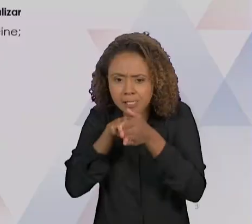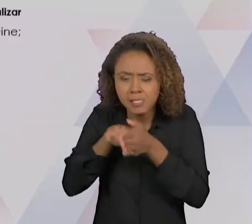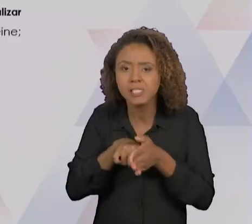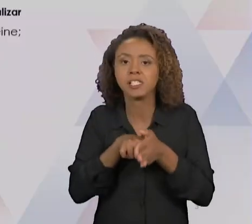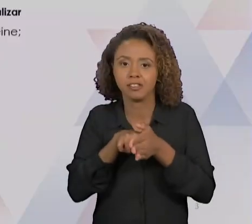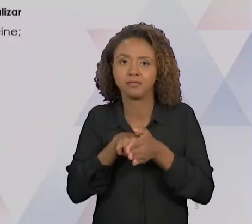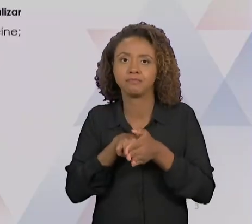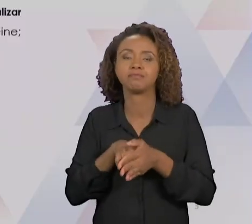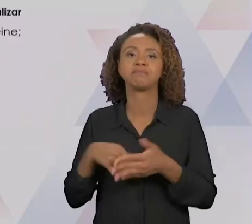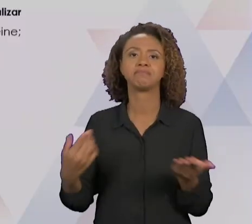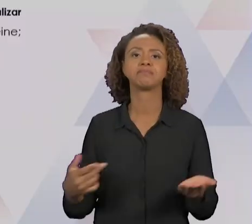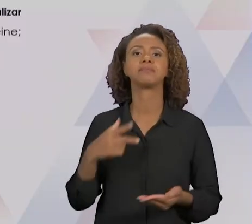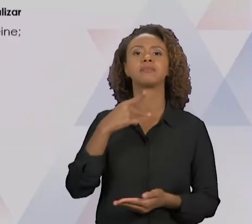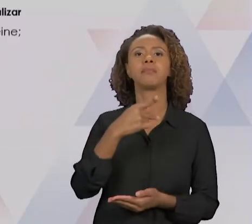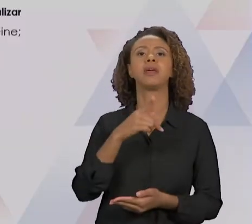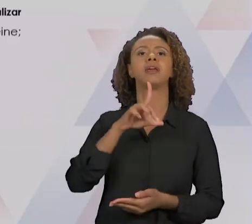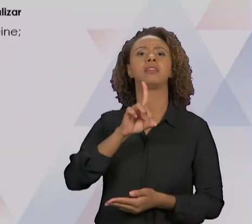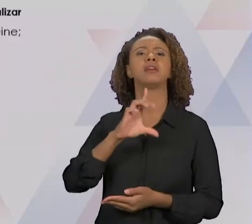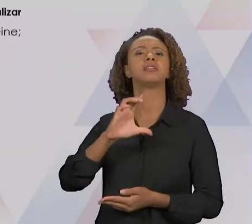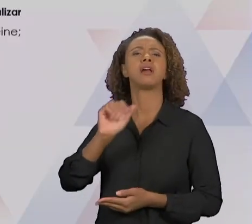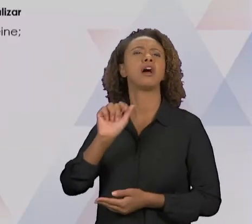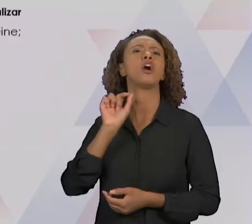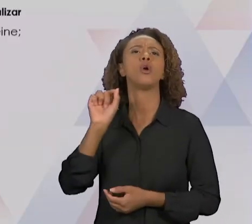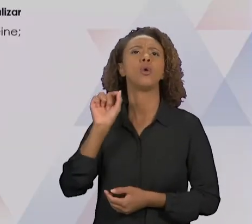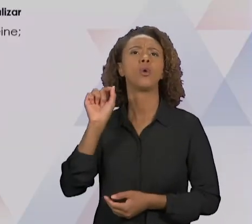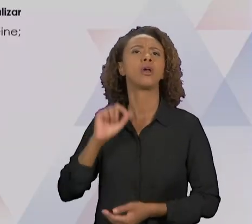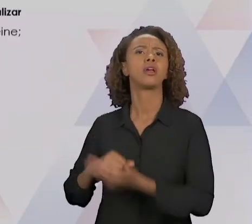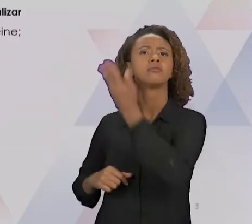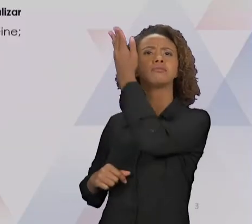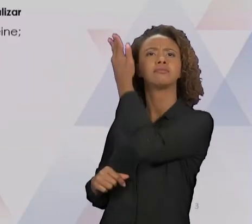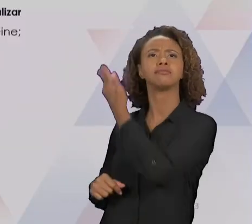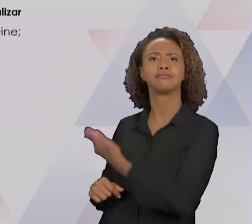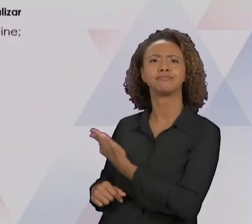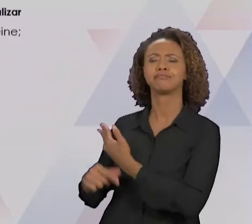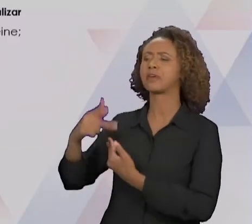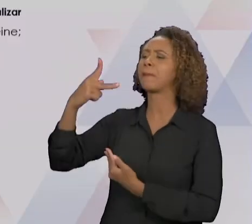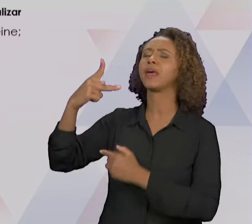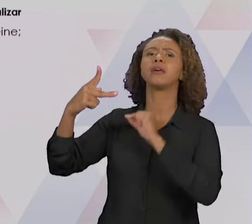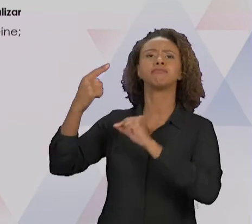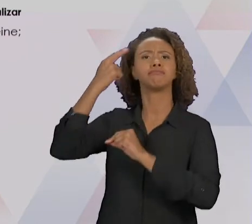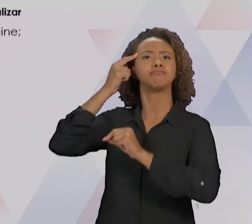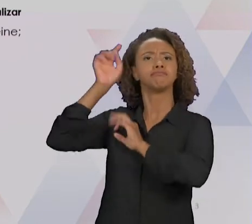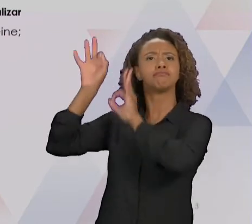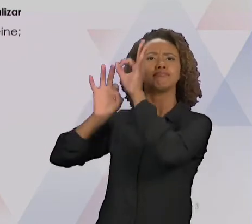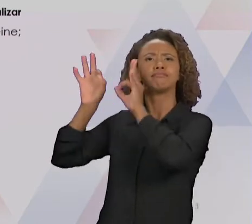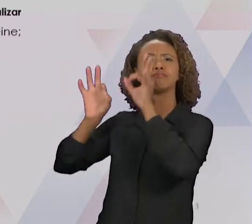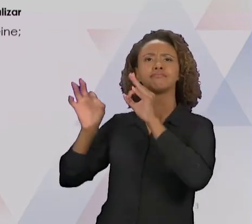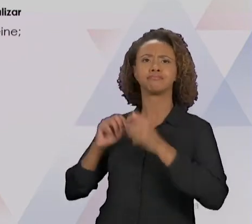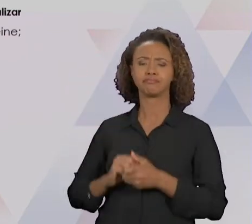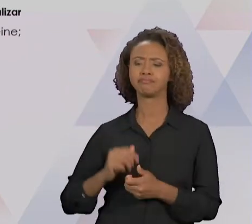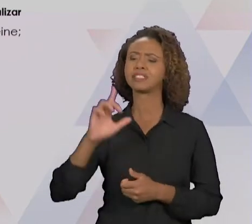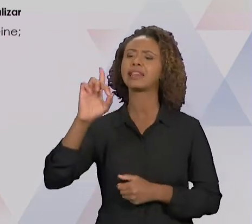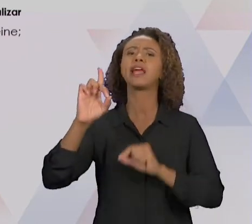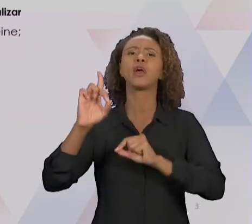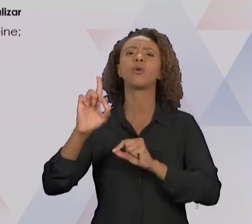CUJO AS LETRAS SIGNIFICA "PLAN", DE PLANEJAR; "DO", DE FAZER, REALIZAR; "CHECK", DE VERIFICAR;